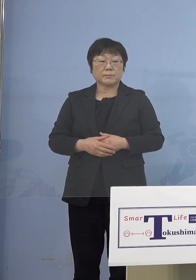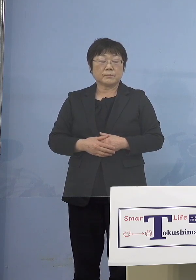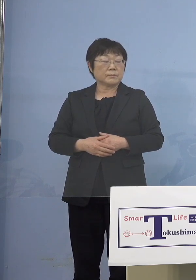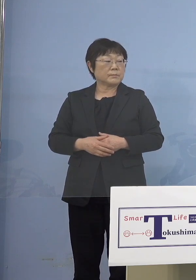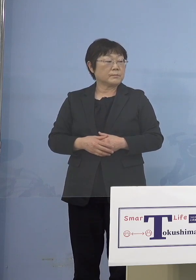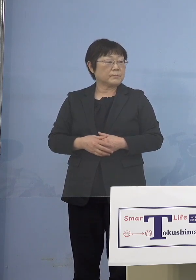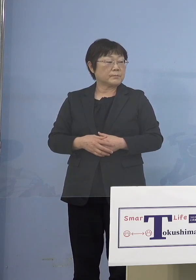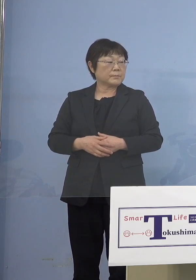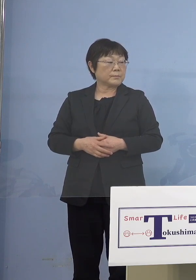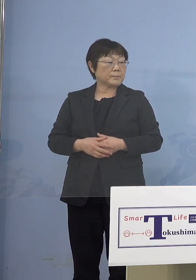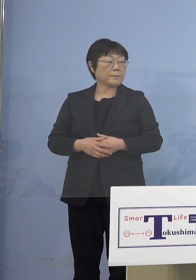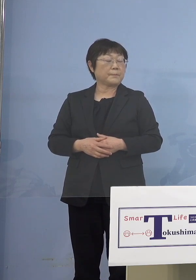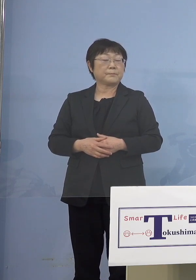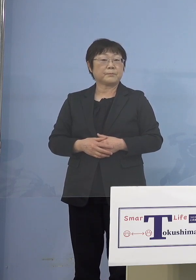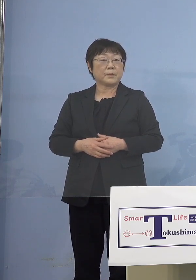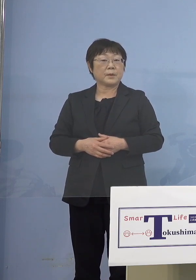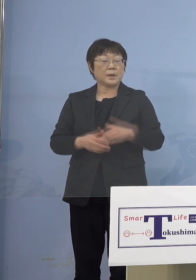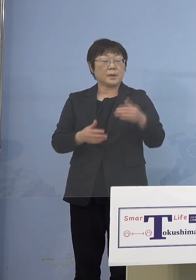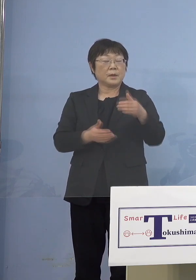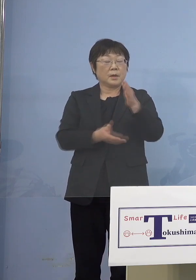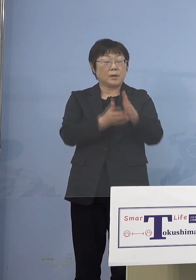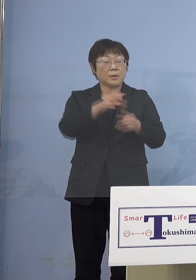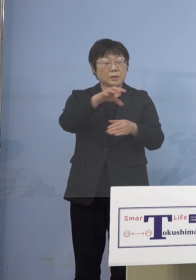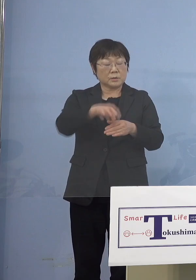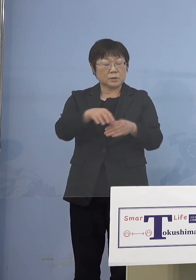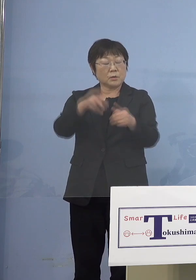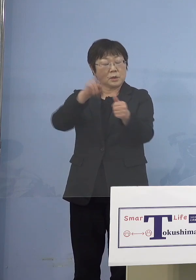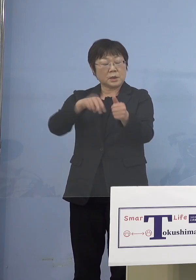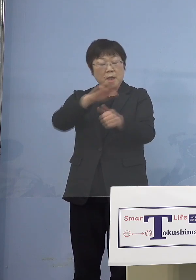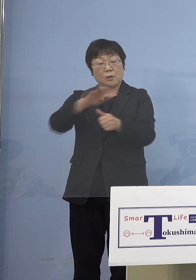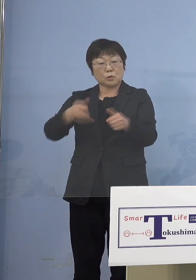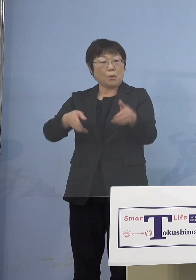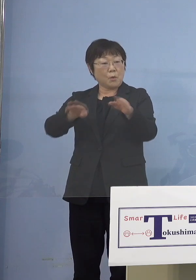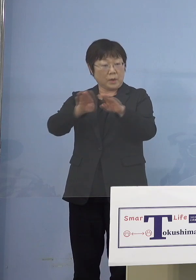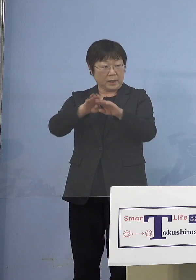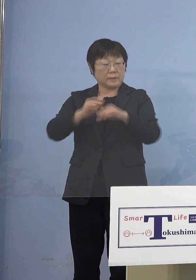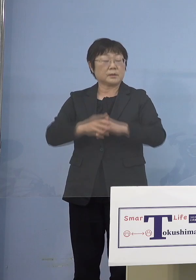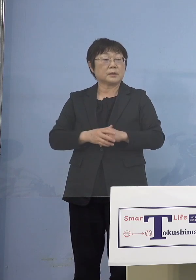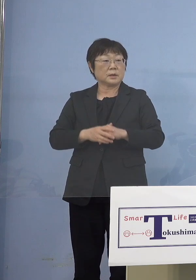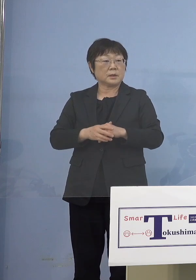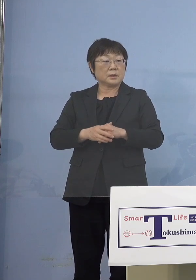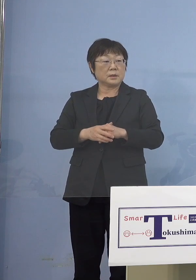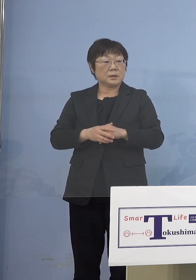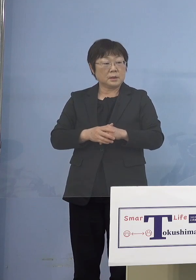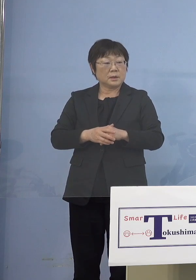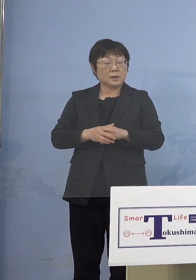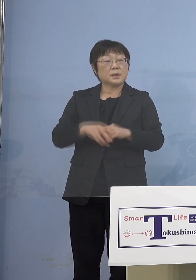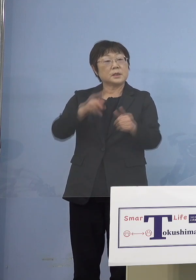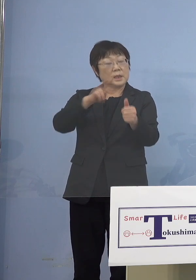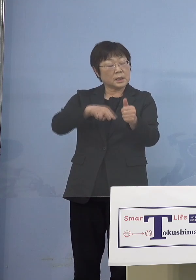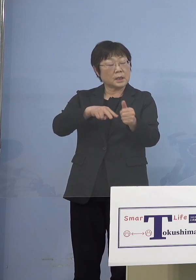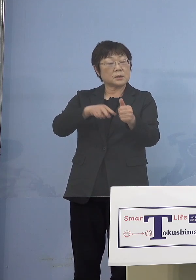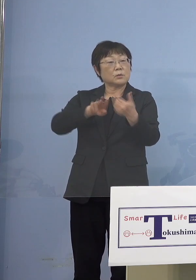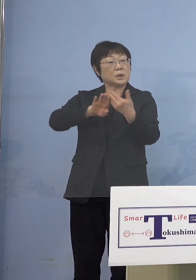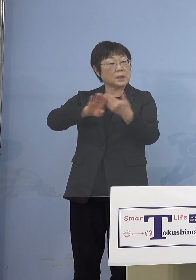だから保育所、認定こども園 ただ保育所には認可と認可外とがあります